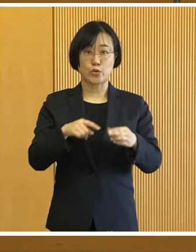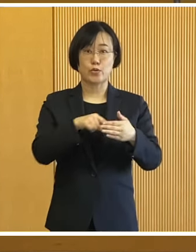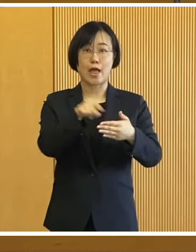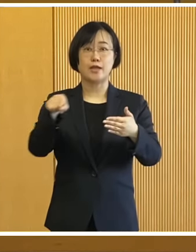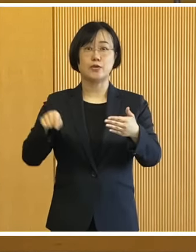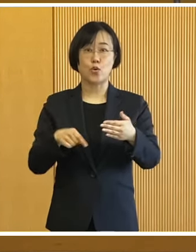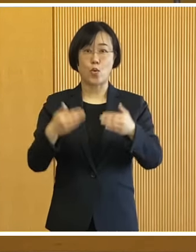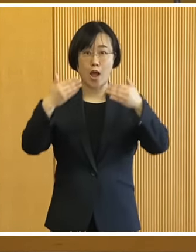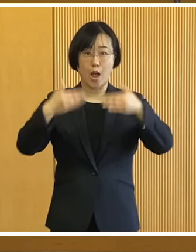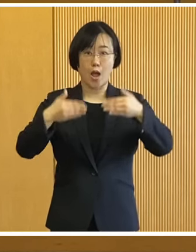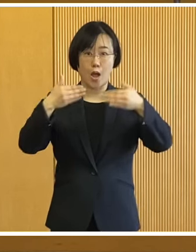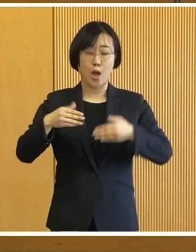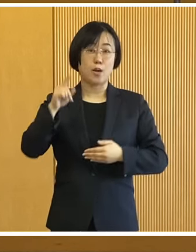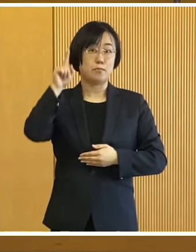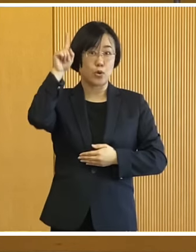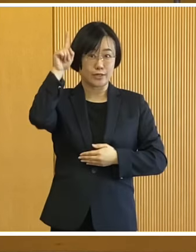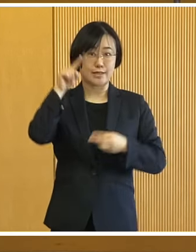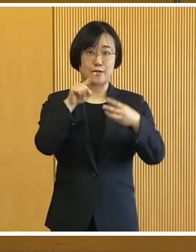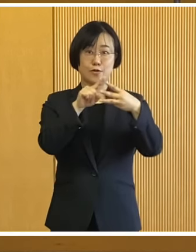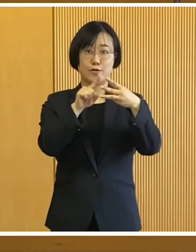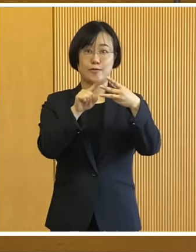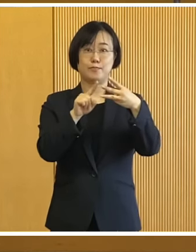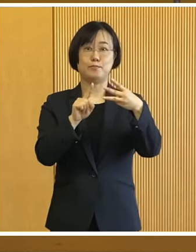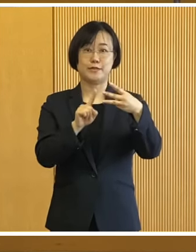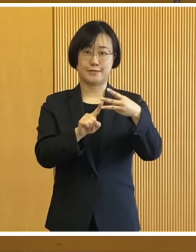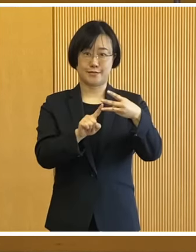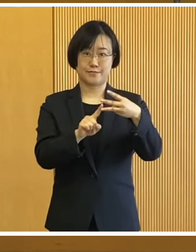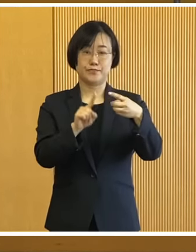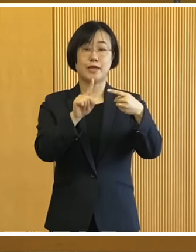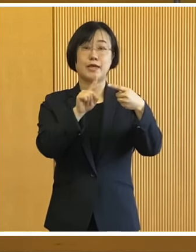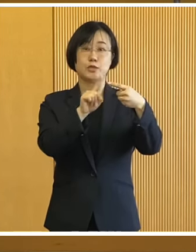本日の話題は モニターに表示している 通りでございますが 3件ございます